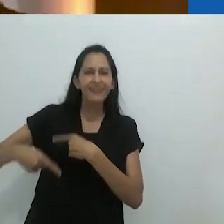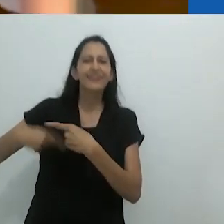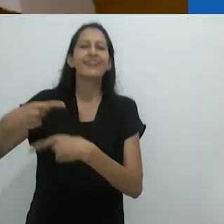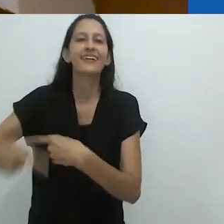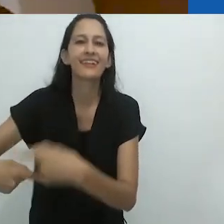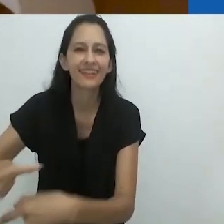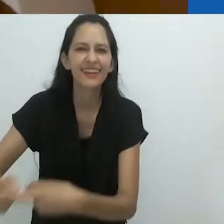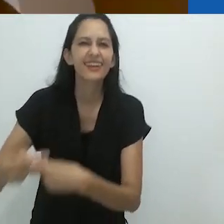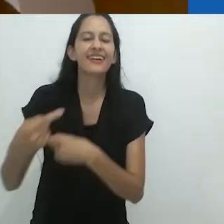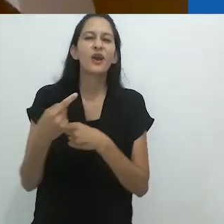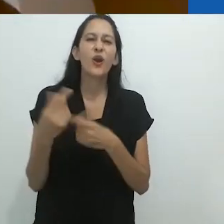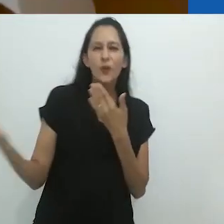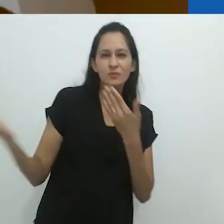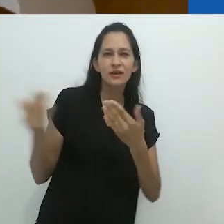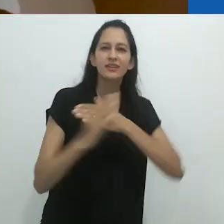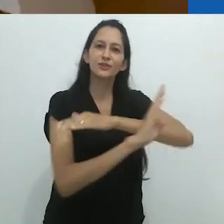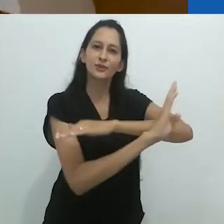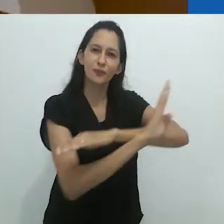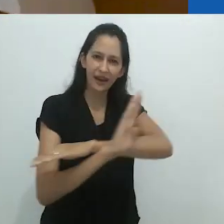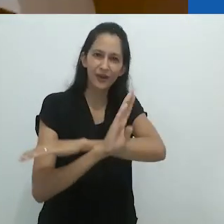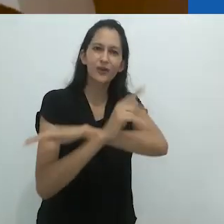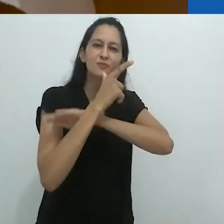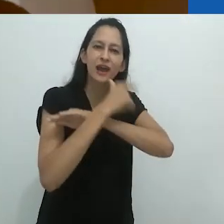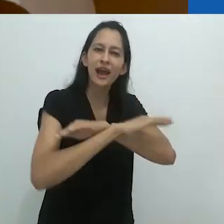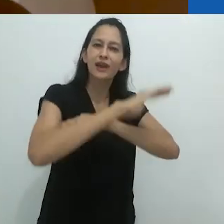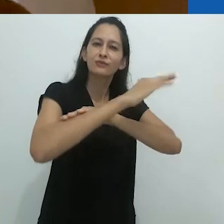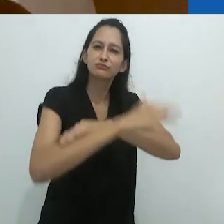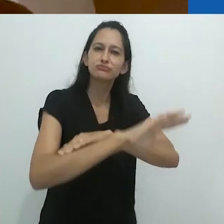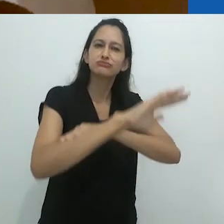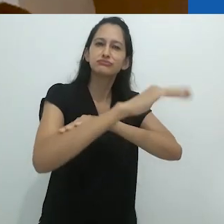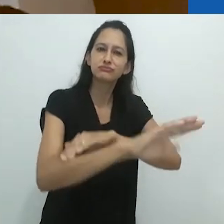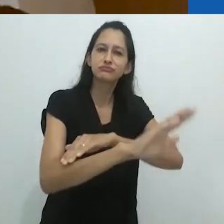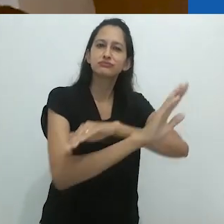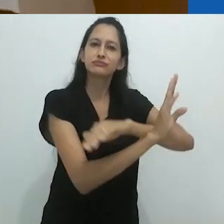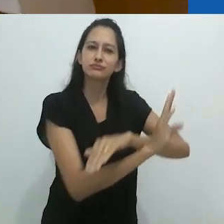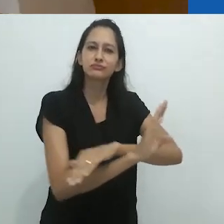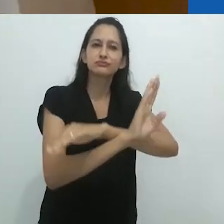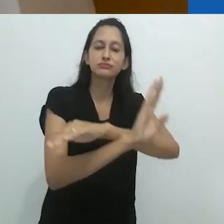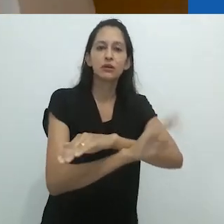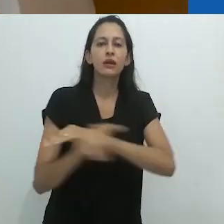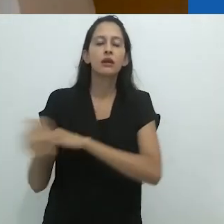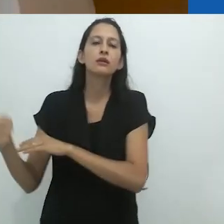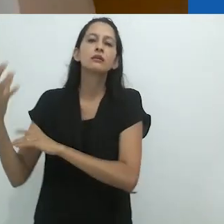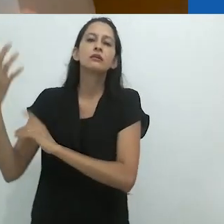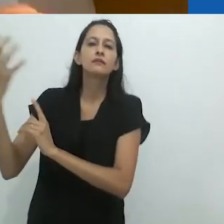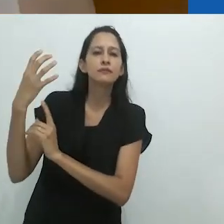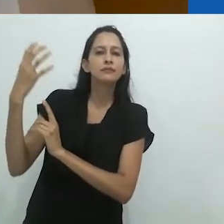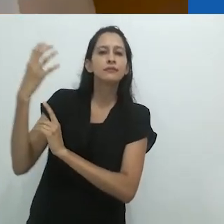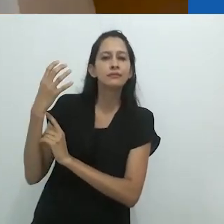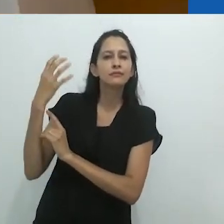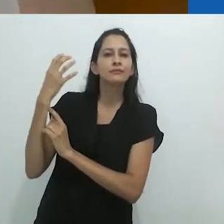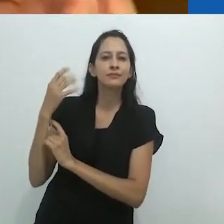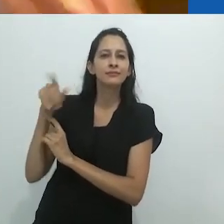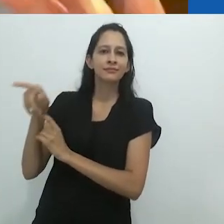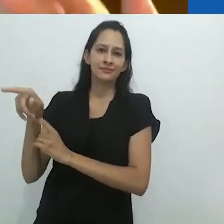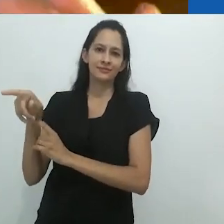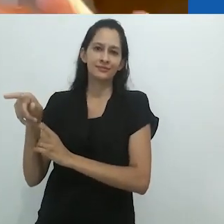eu sugeri, a partir da sugestão visual, do convite visual